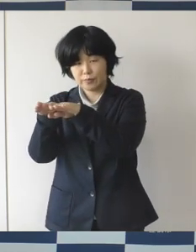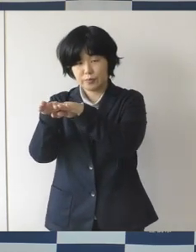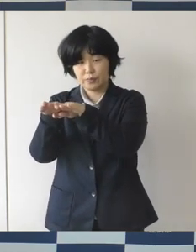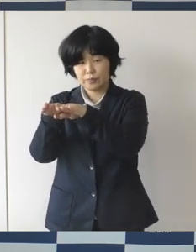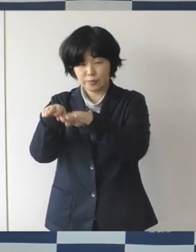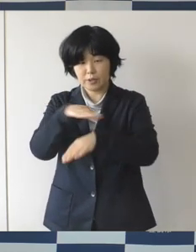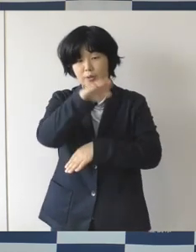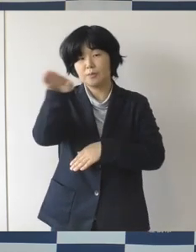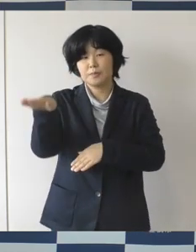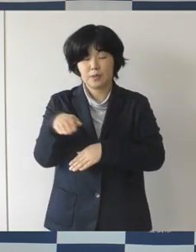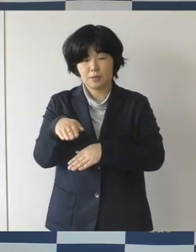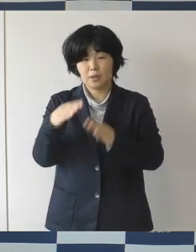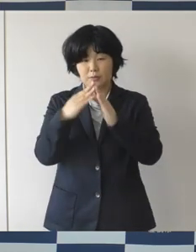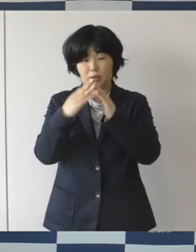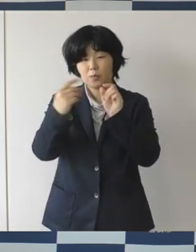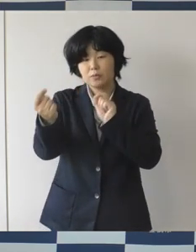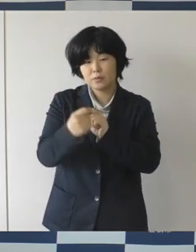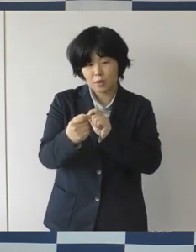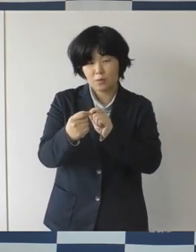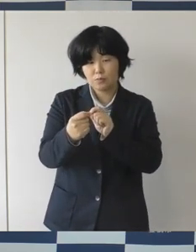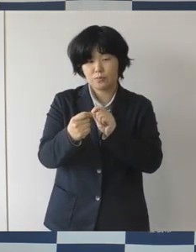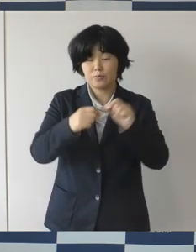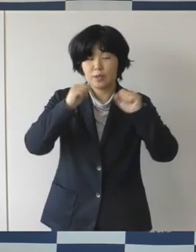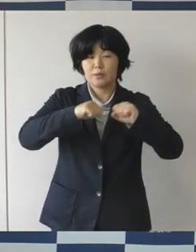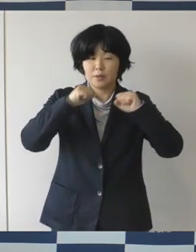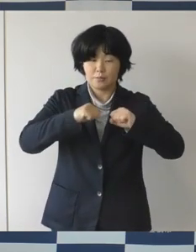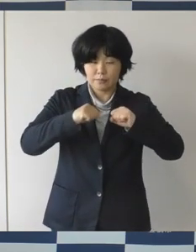近場で少しでも元気をお届けできるように